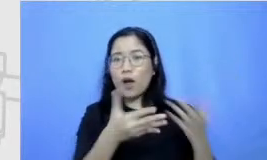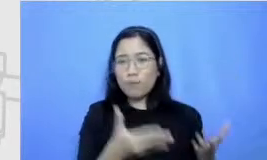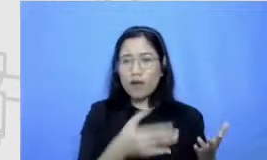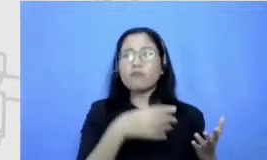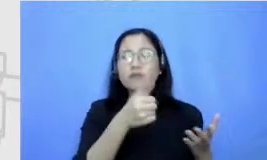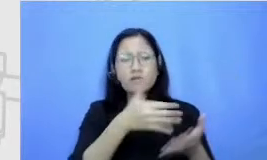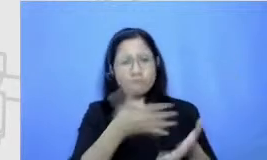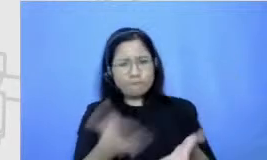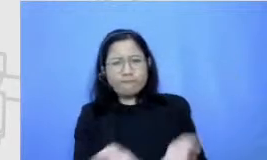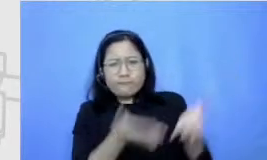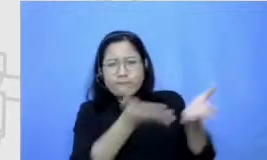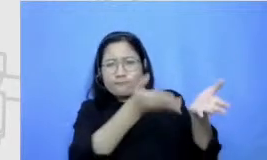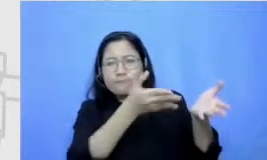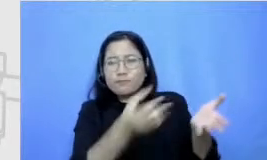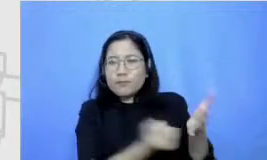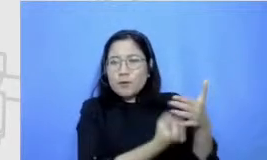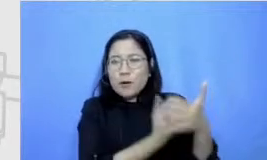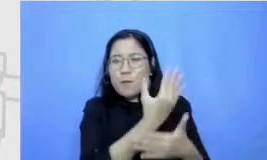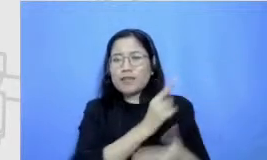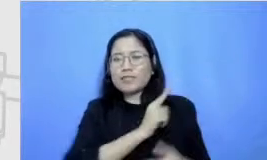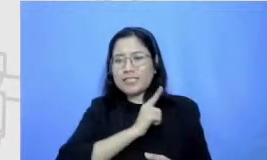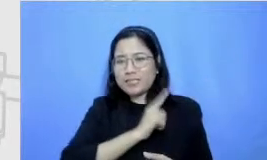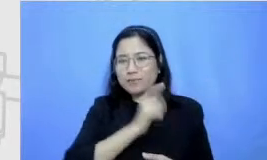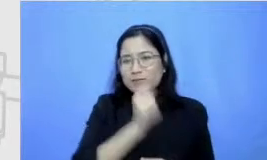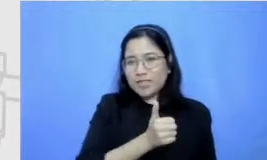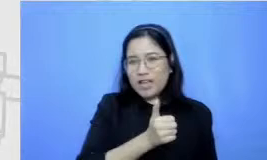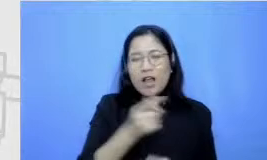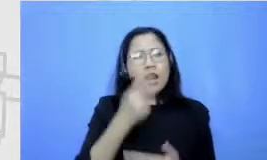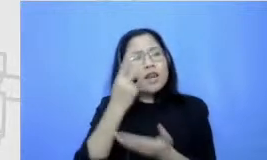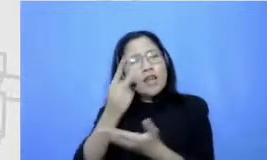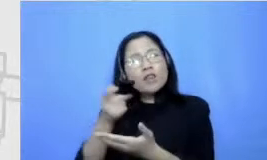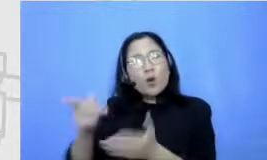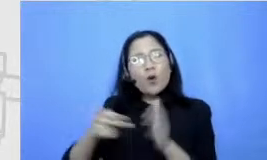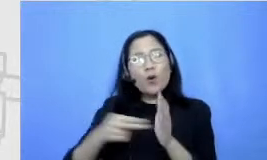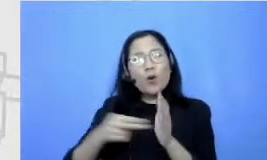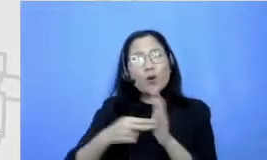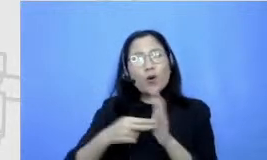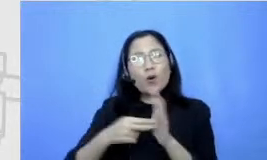mengembangkannya sendiri gitu ya jadi dia melihat Nana senang di pojok baca bobo aja silahkan share